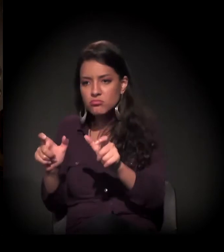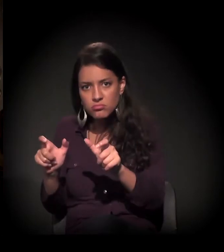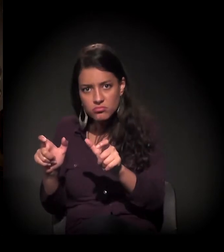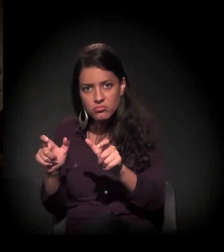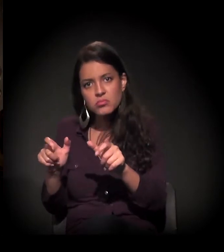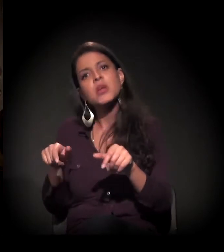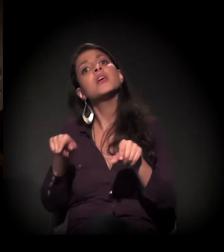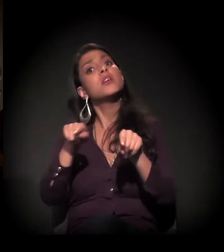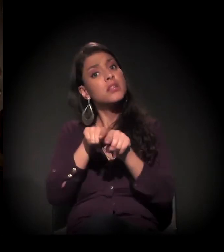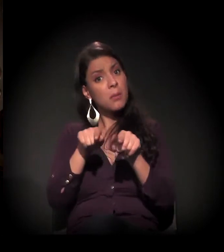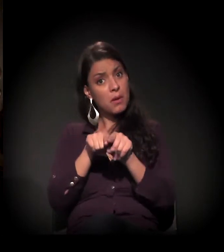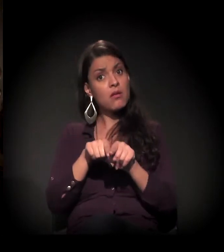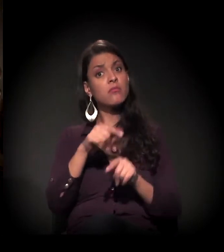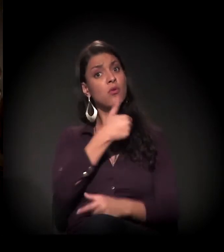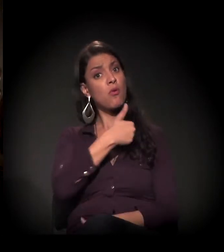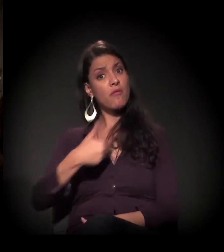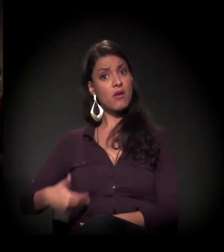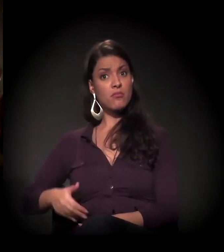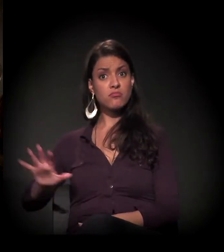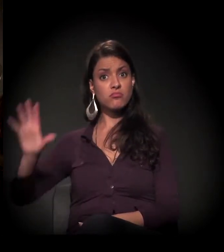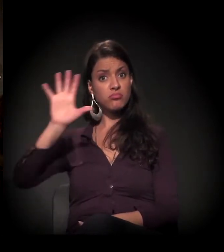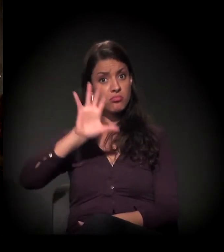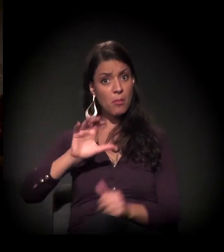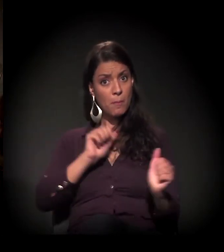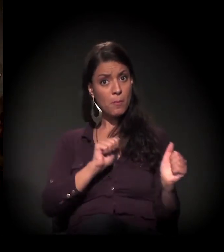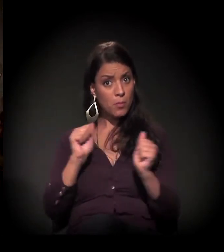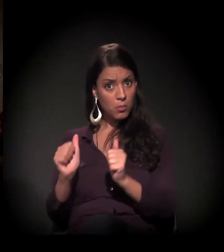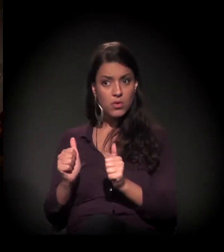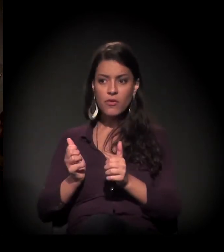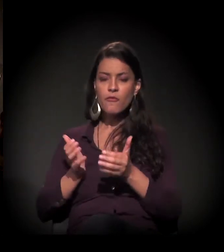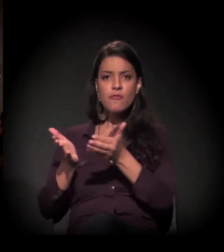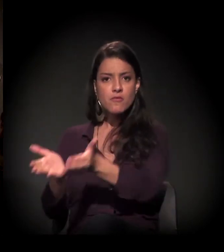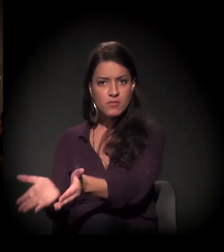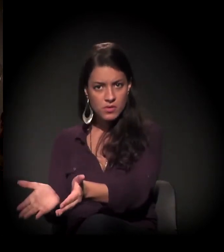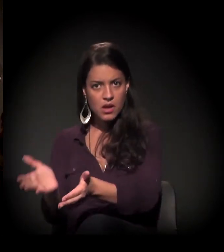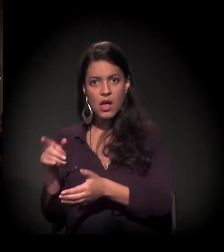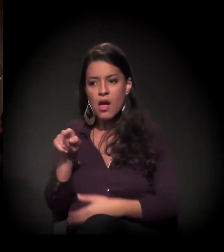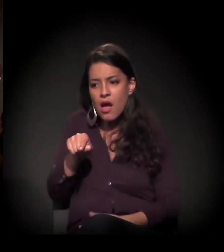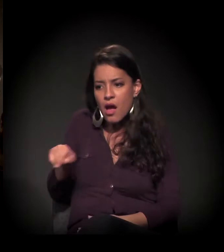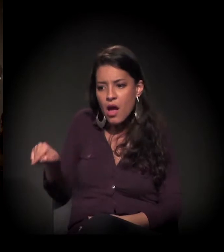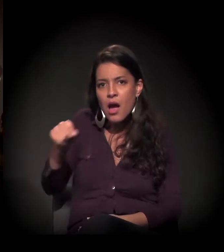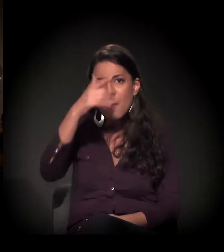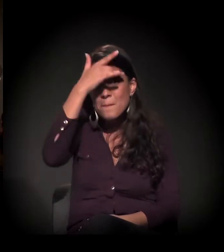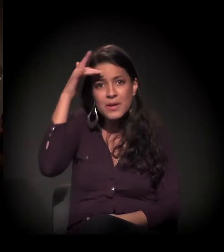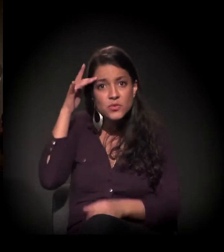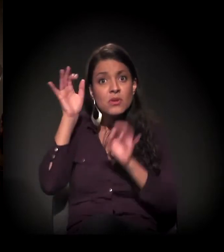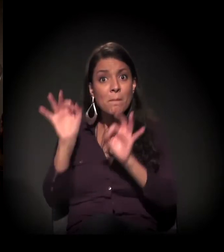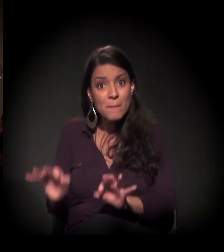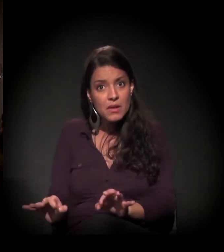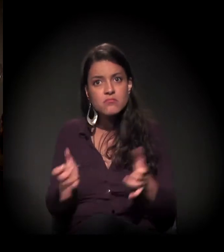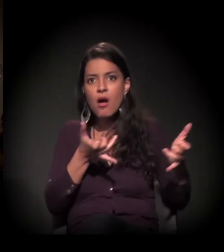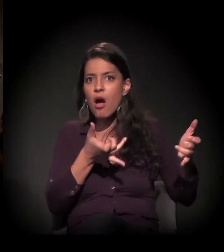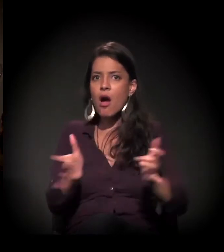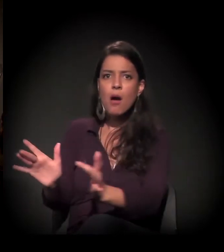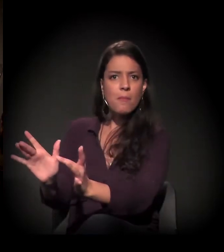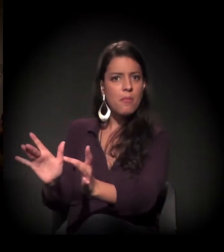como o envolvimento público na vida daqueles que estão realmente abandonados